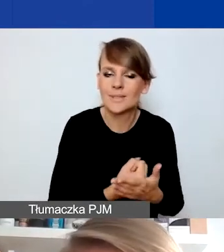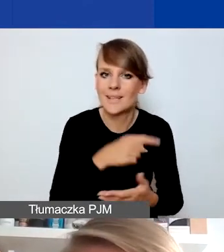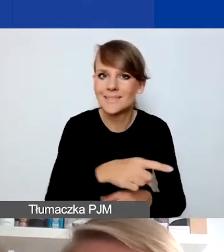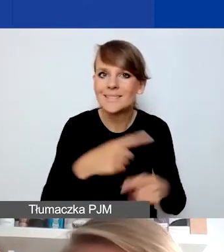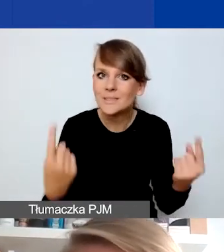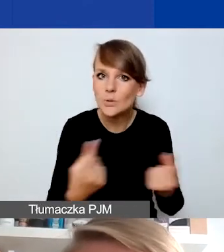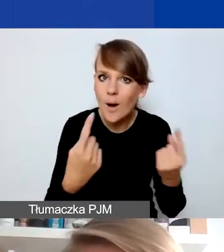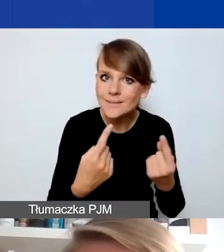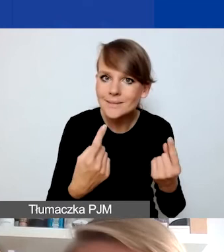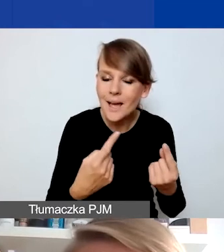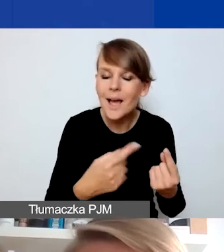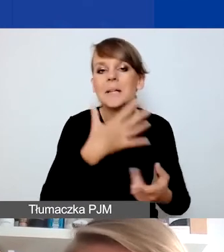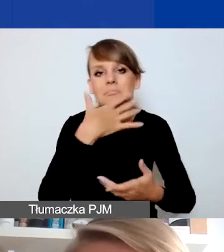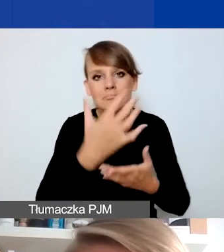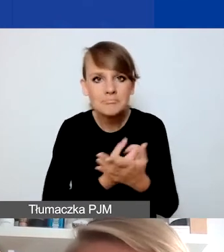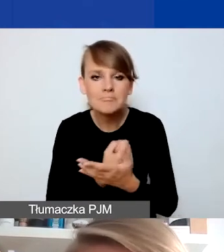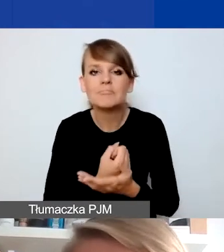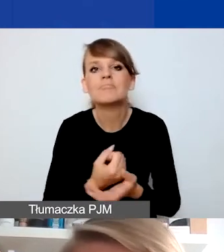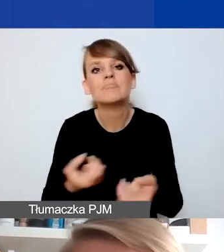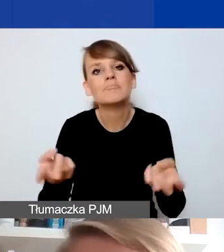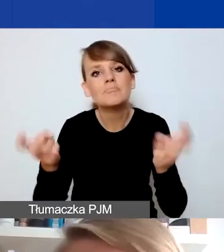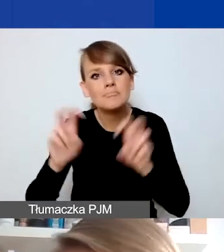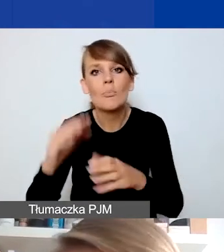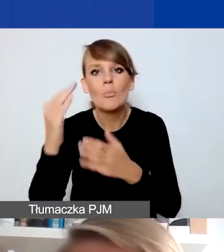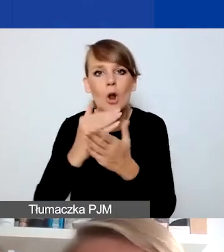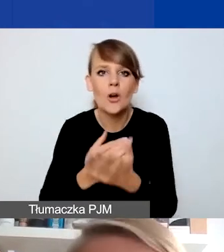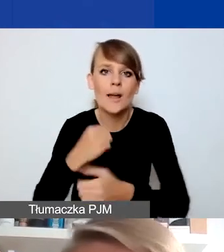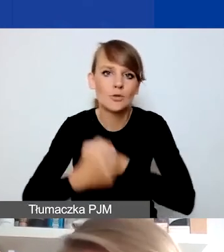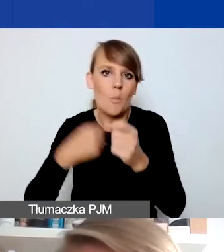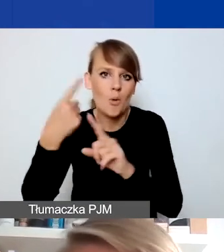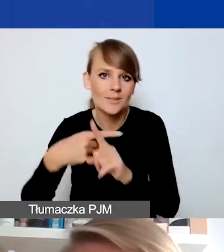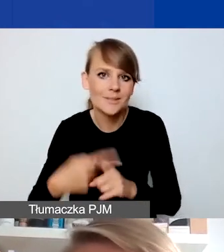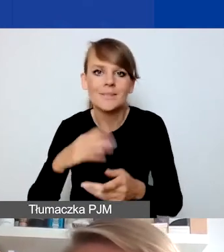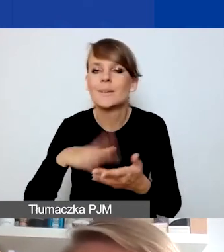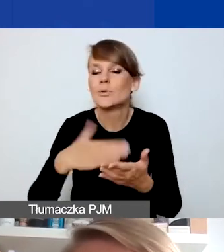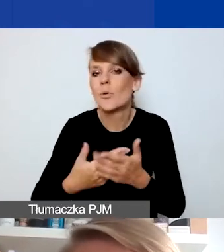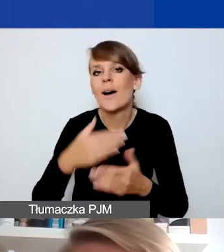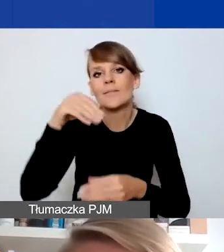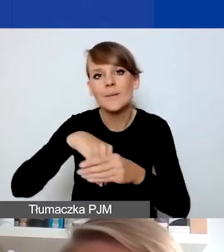do zbudowania pozytywnego programu działań, np. edukacyjnych, antydyskryminacyjnych.